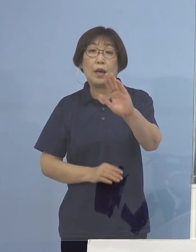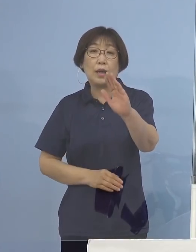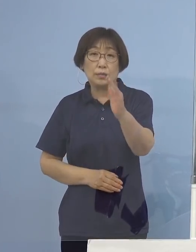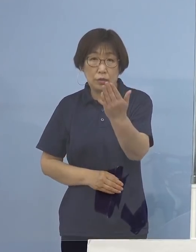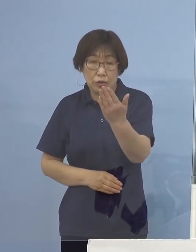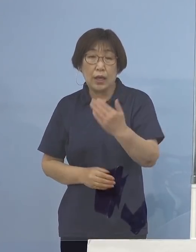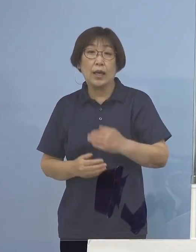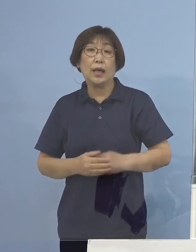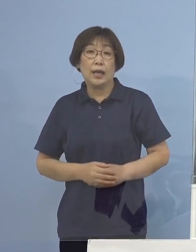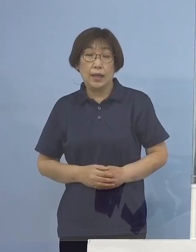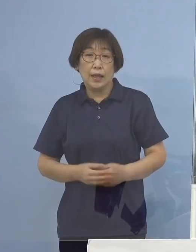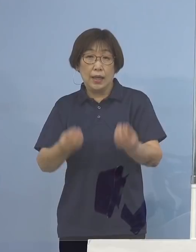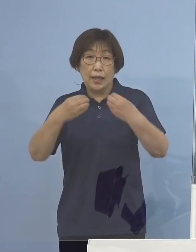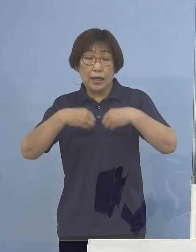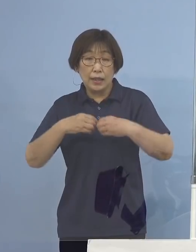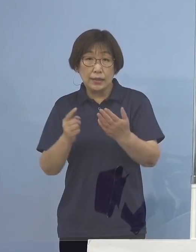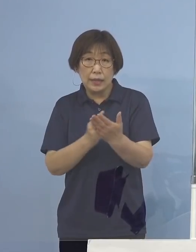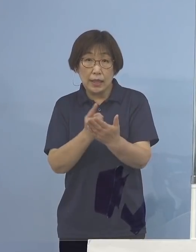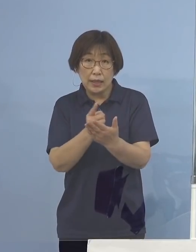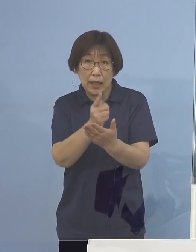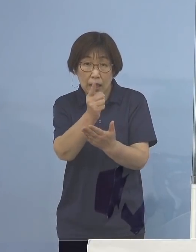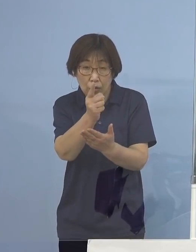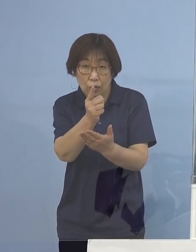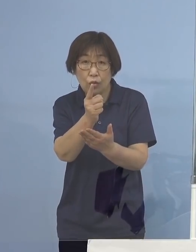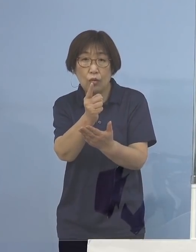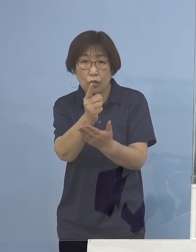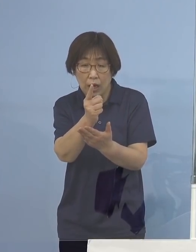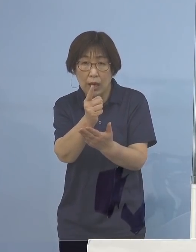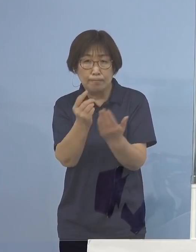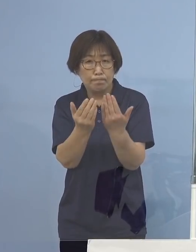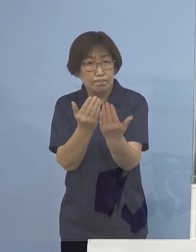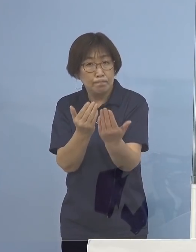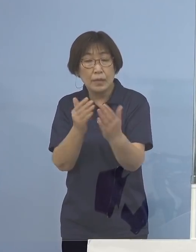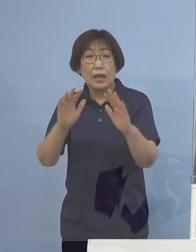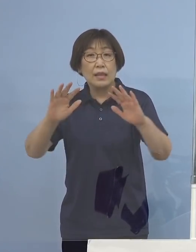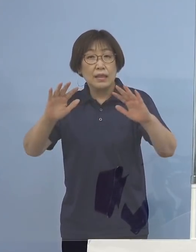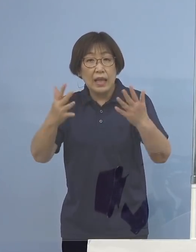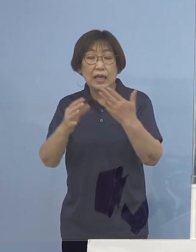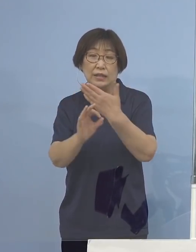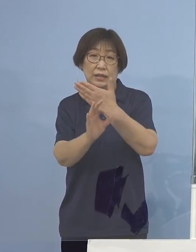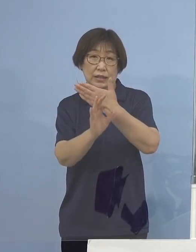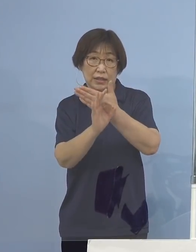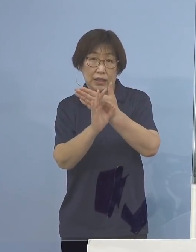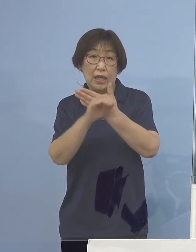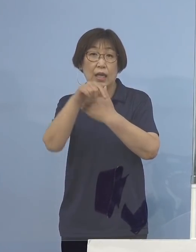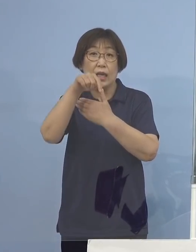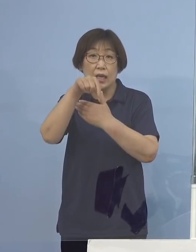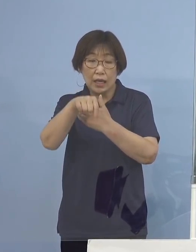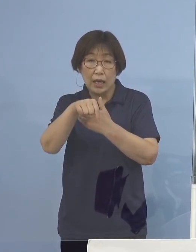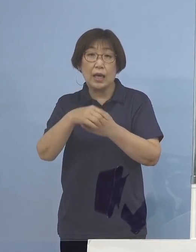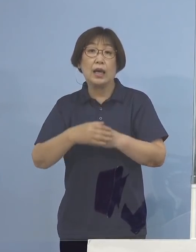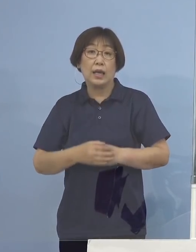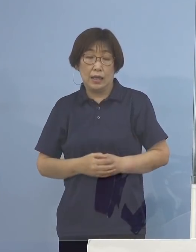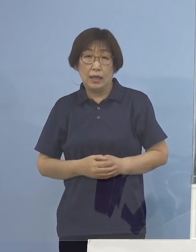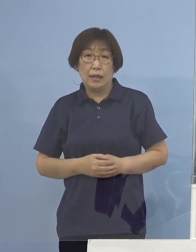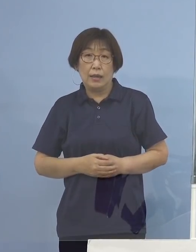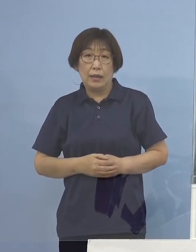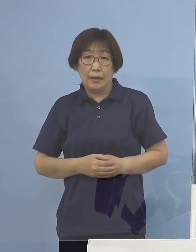感染経路が不明確である事例 こちらが確認されているところであり